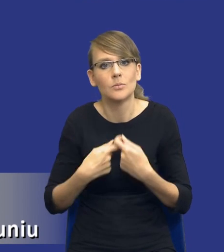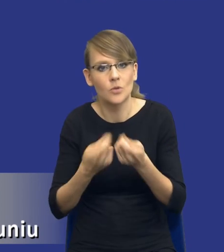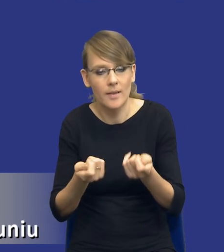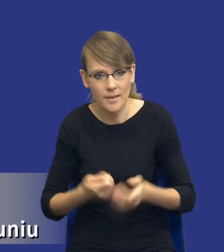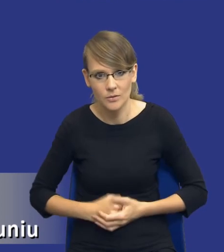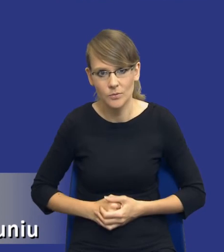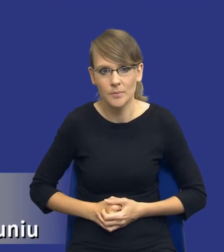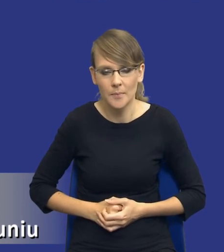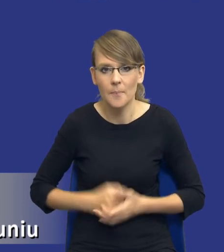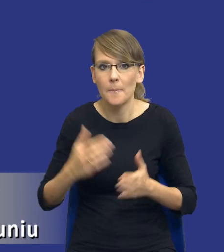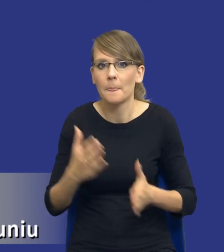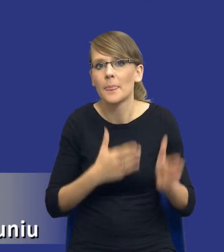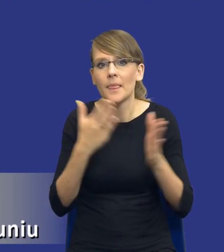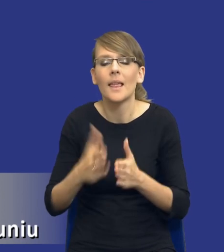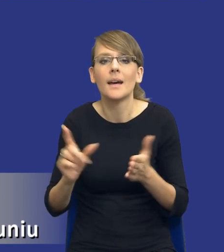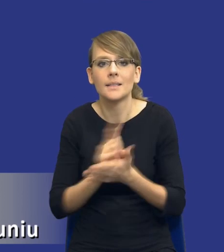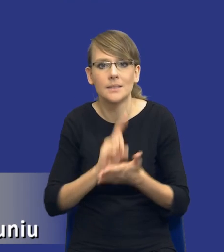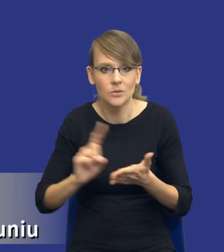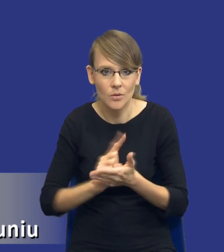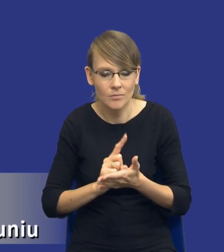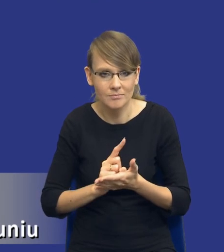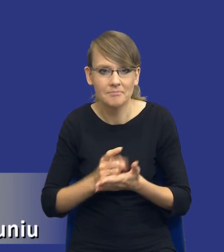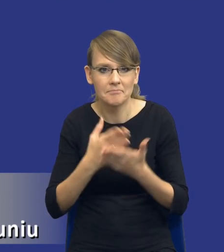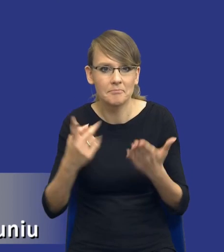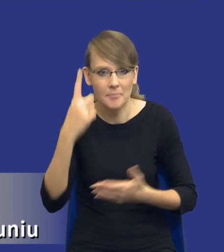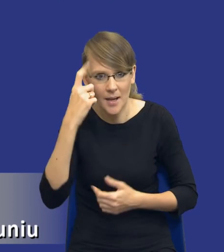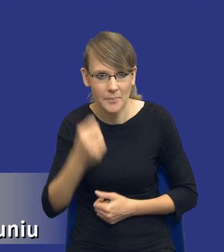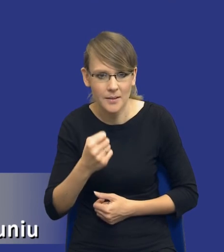Jeżeli chodzi natomiast o same ryzyka, to pamiętajmy, drodzy Państwo, że tutaj